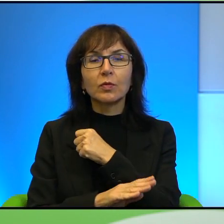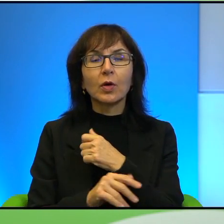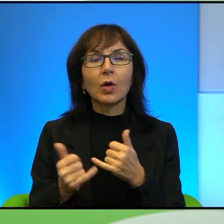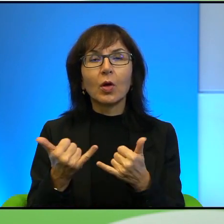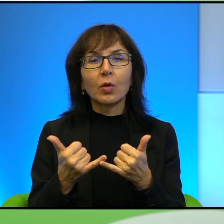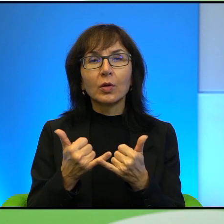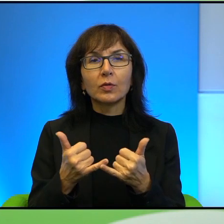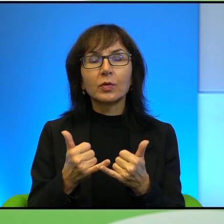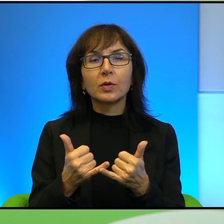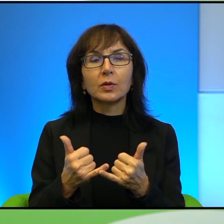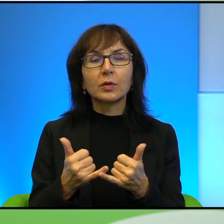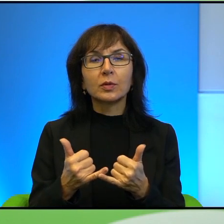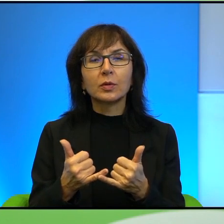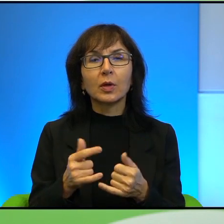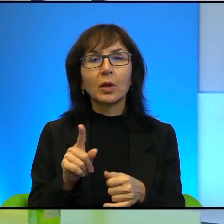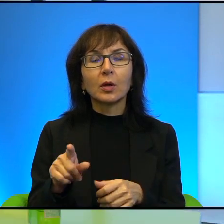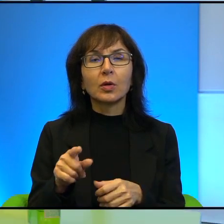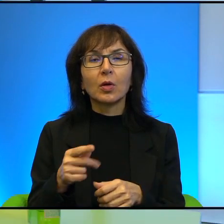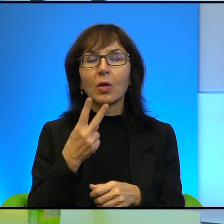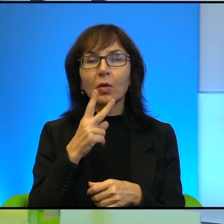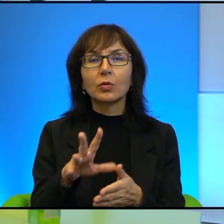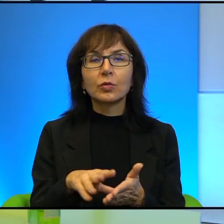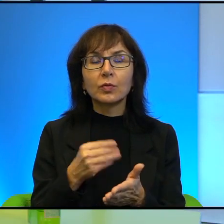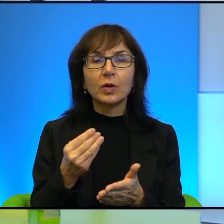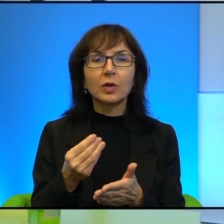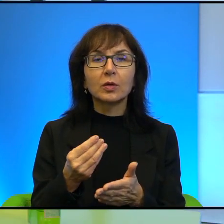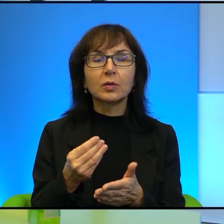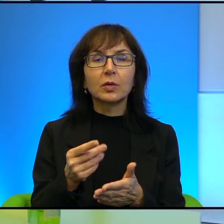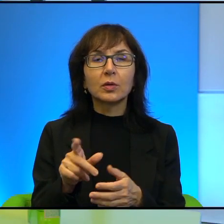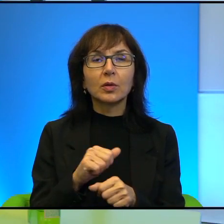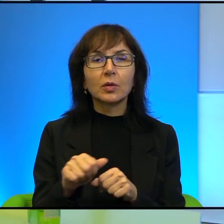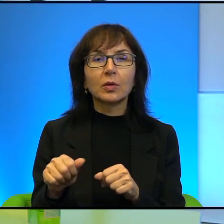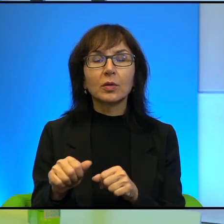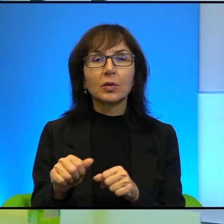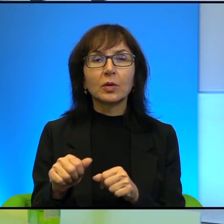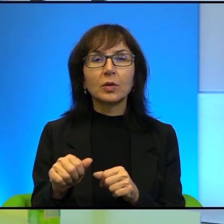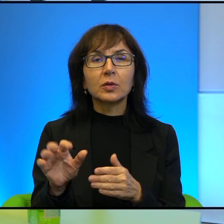To świadczy właśnie, wie Pani, to jest taka, to jest ilustracja zapiekłości